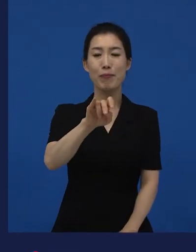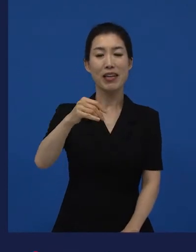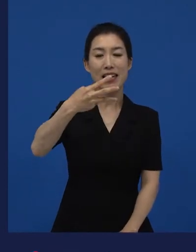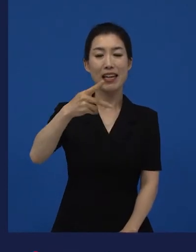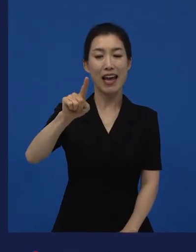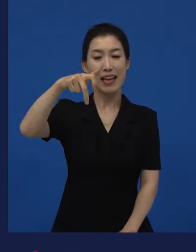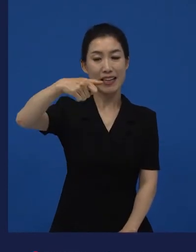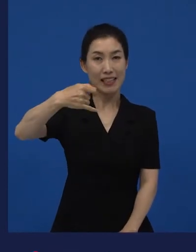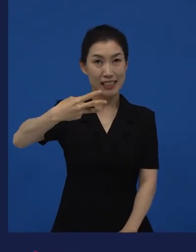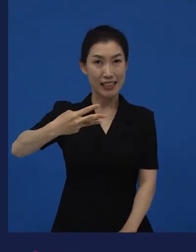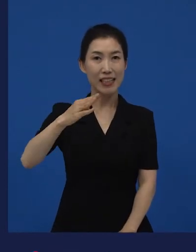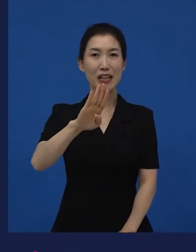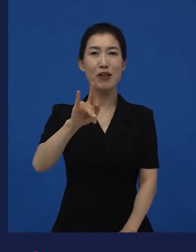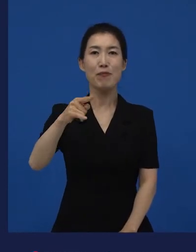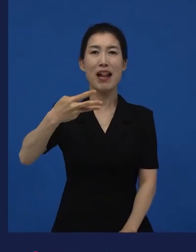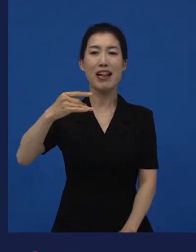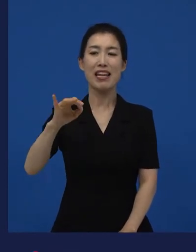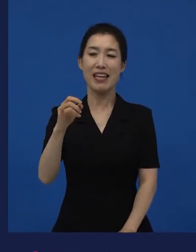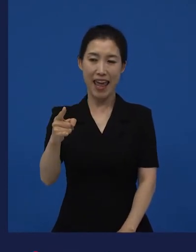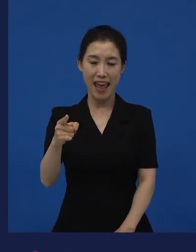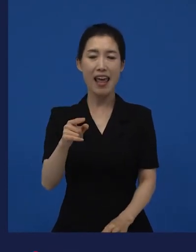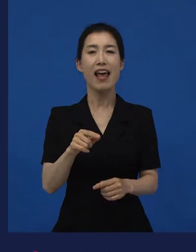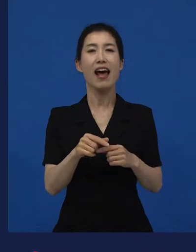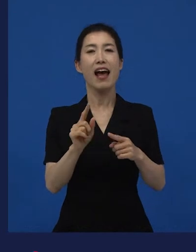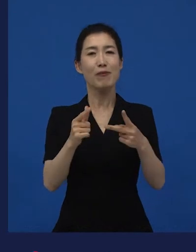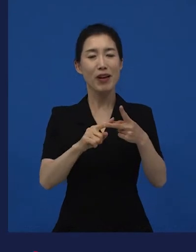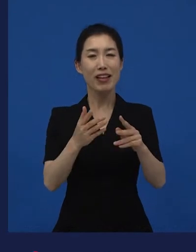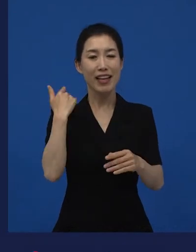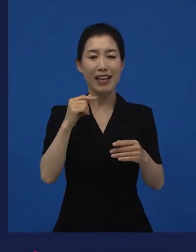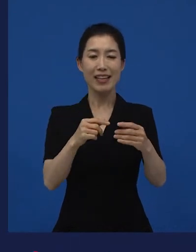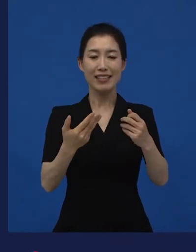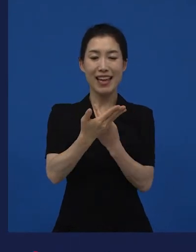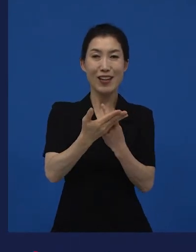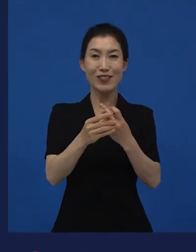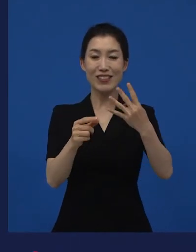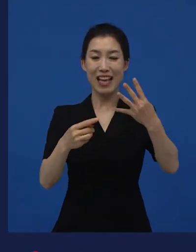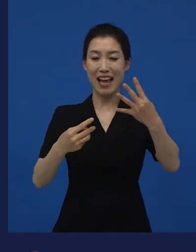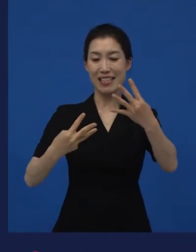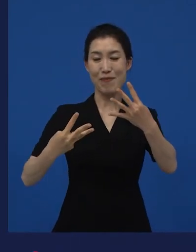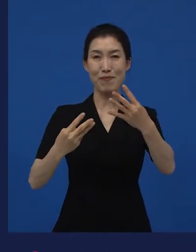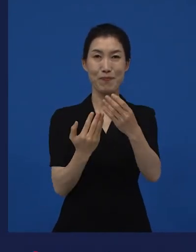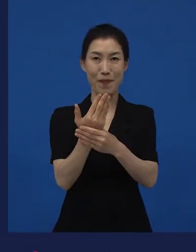랄까 아니면 제주 4.3에 대한 이야기를 다루었던 이랄까